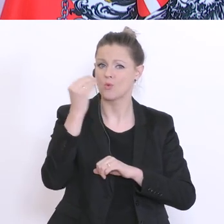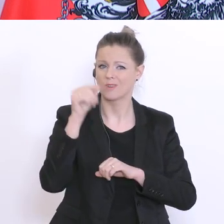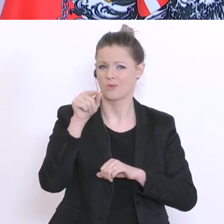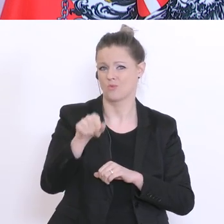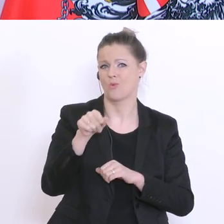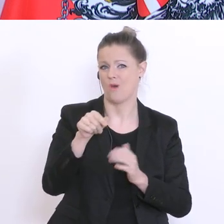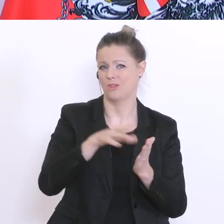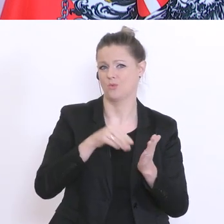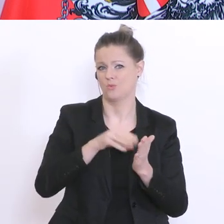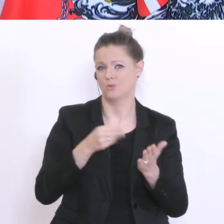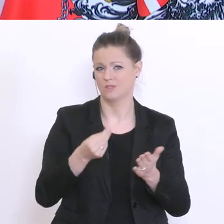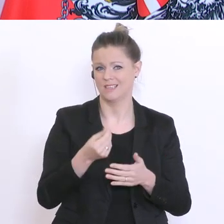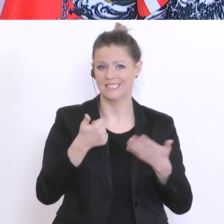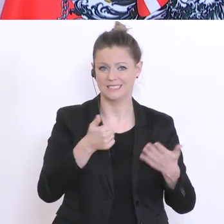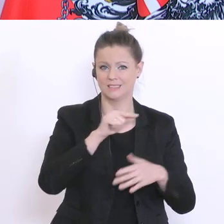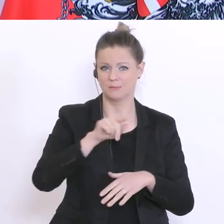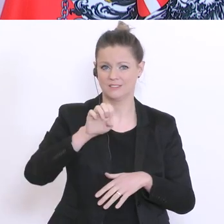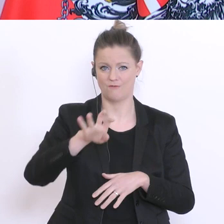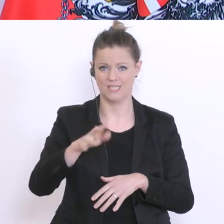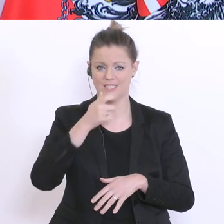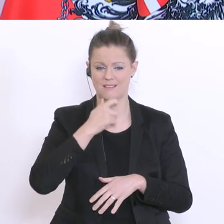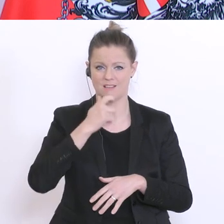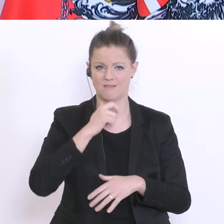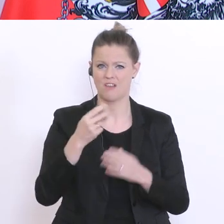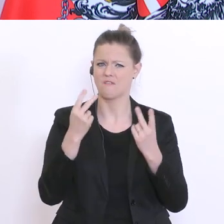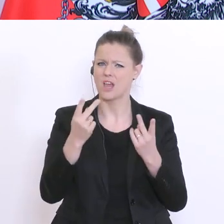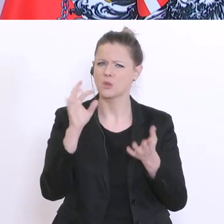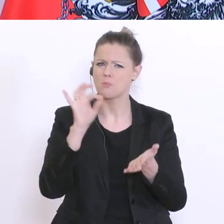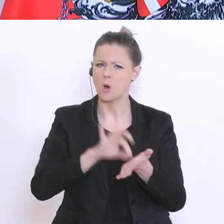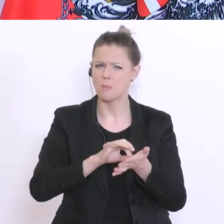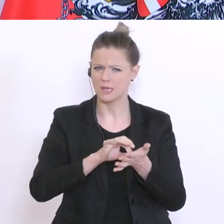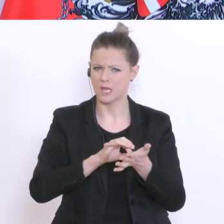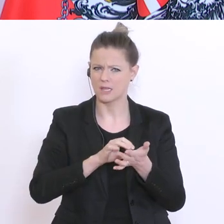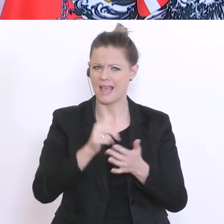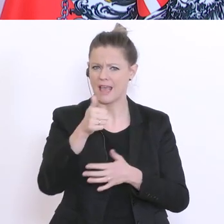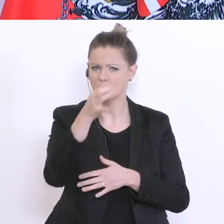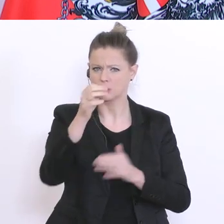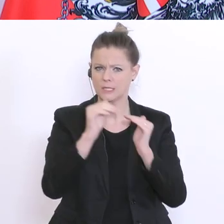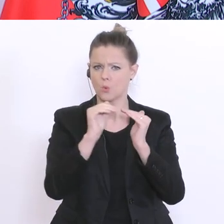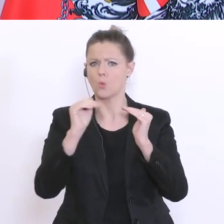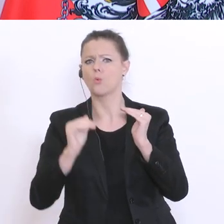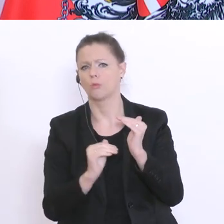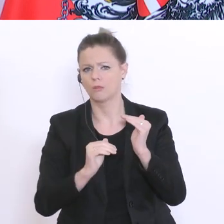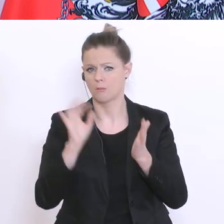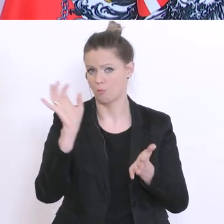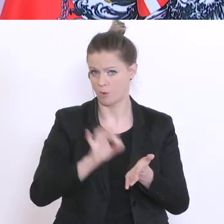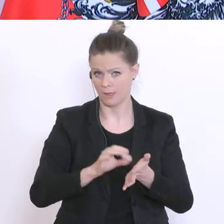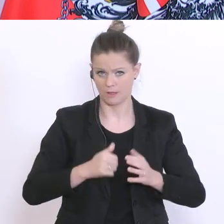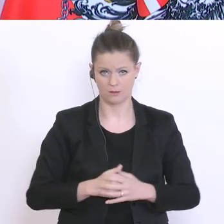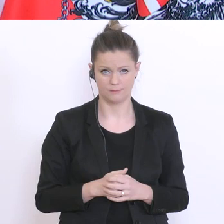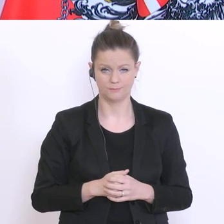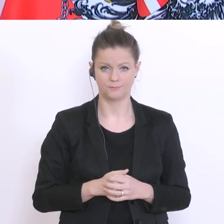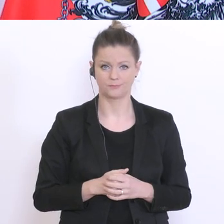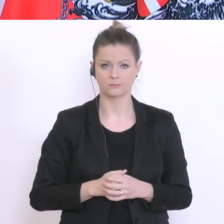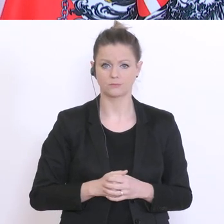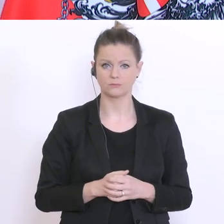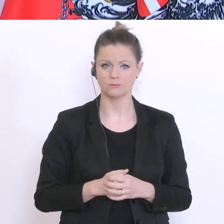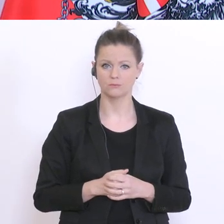für die 6-14-Jährige – der Wert liegt derzeit bei unter 1°%. Die Entscheidung bereitet aber